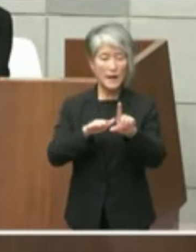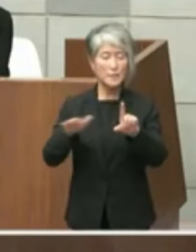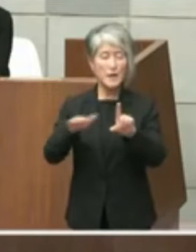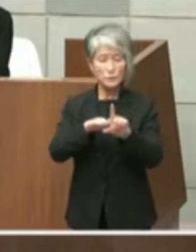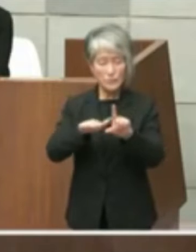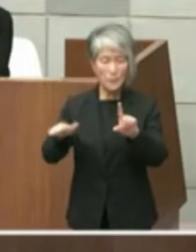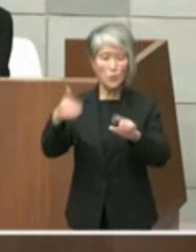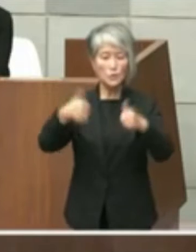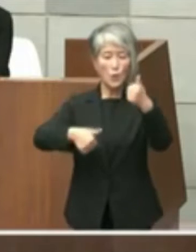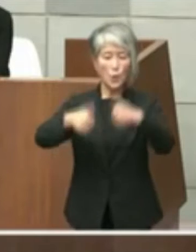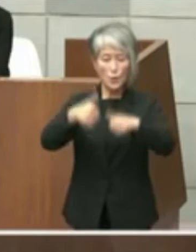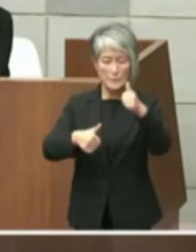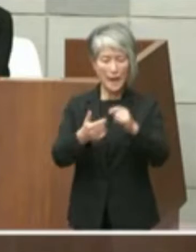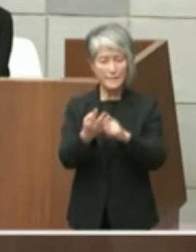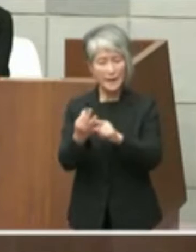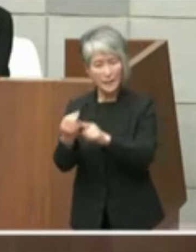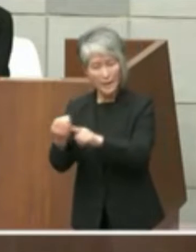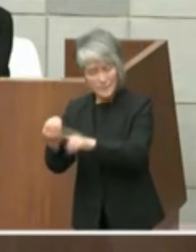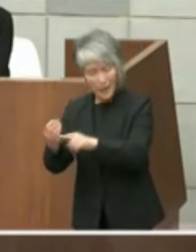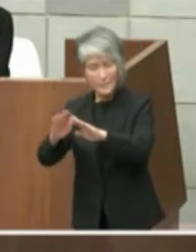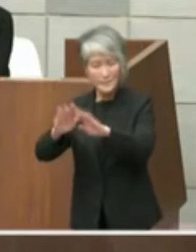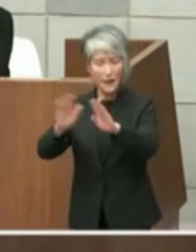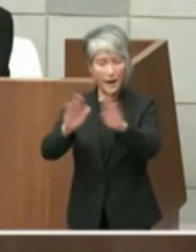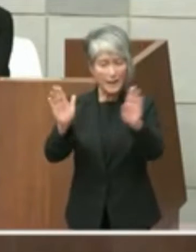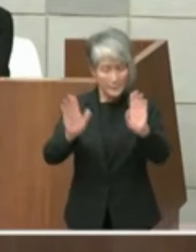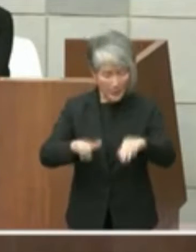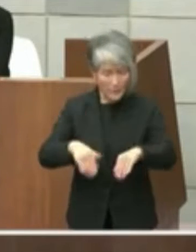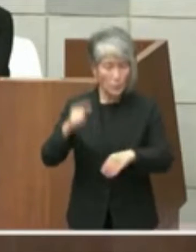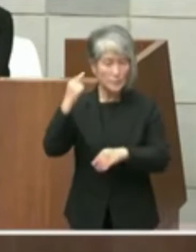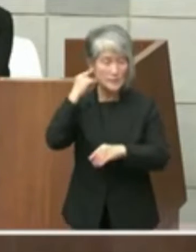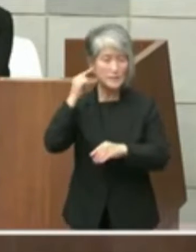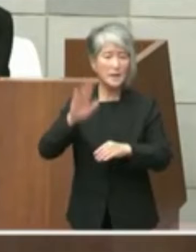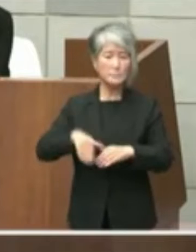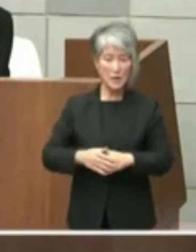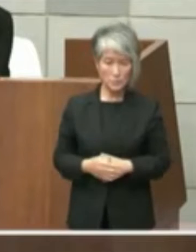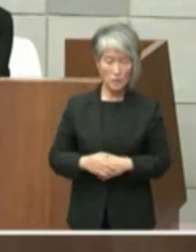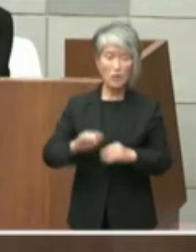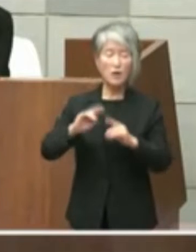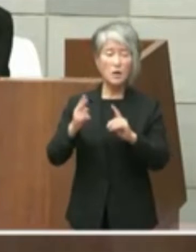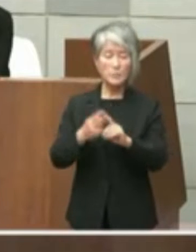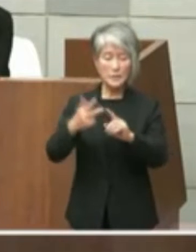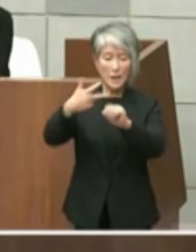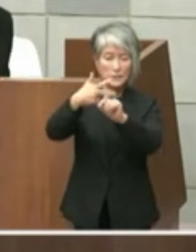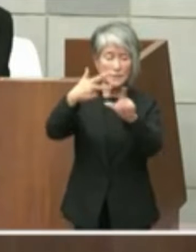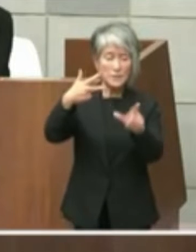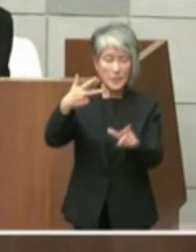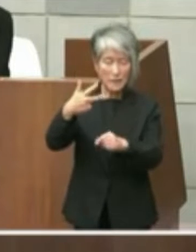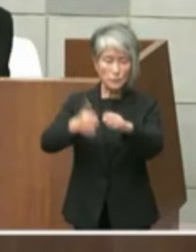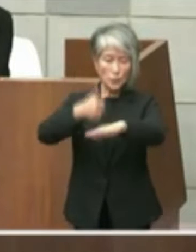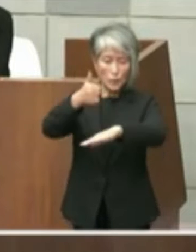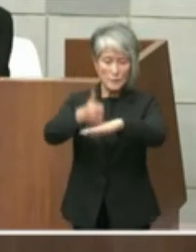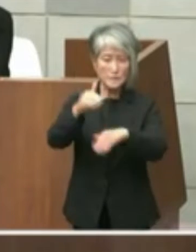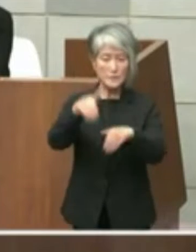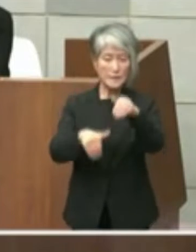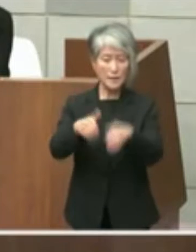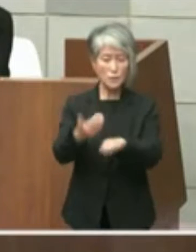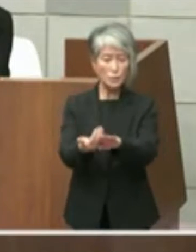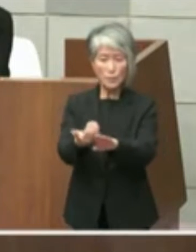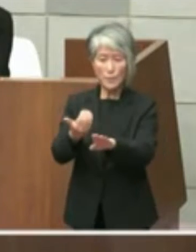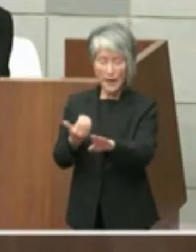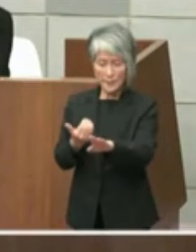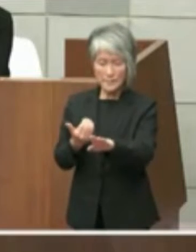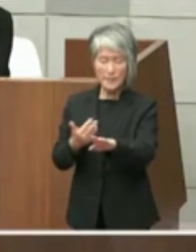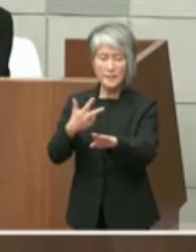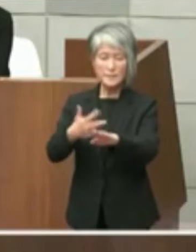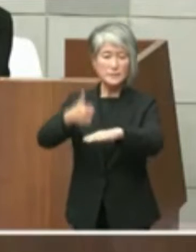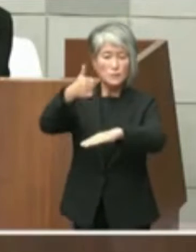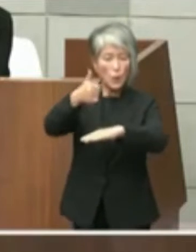行われたと聞き及んでいますまた7月 の知事選挙を前に市長が各立候補予定者に